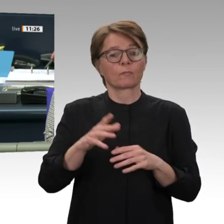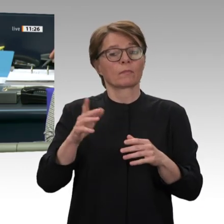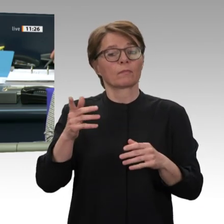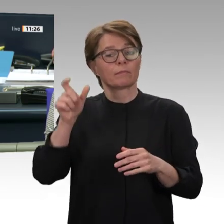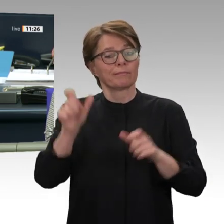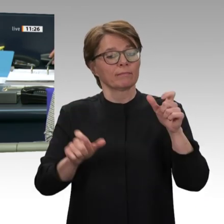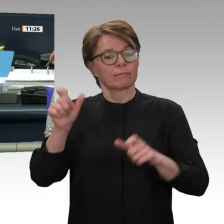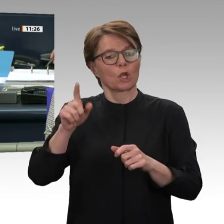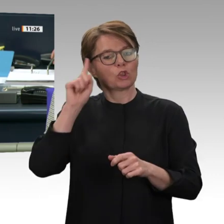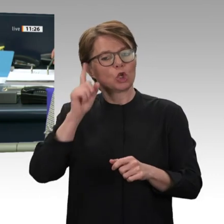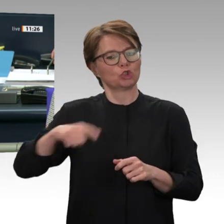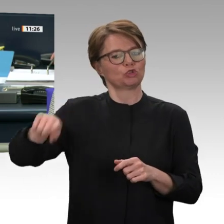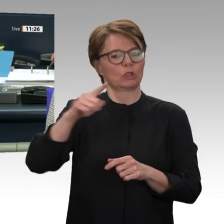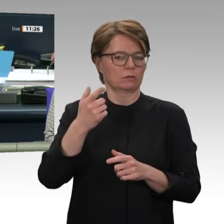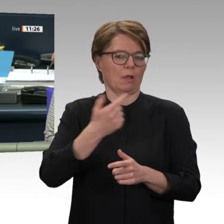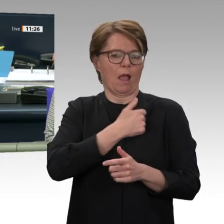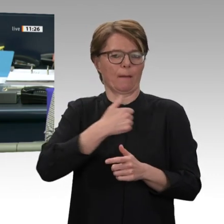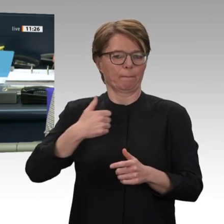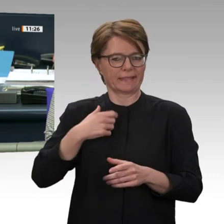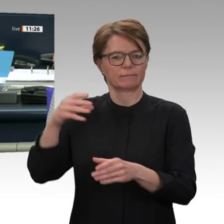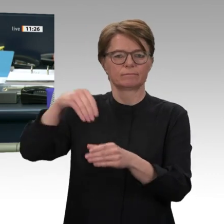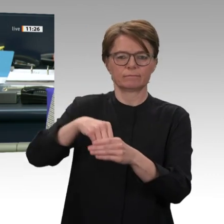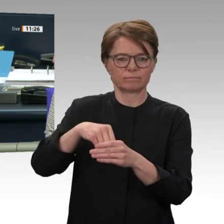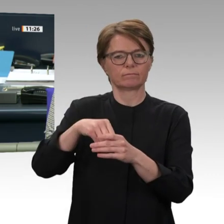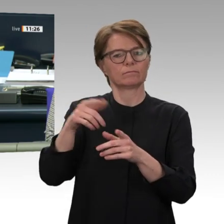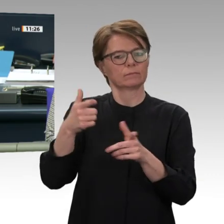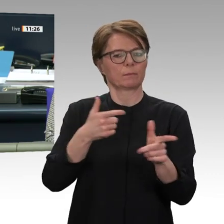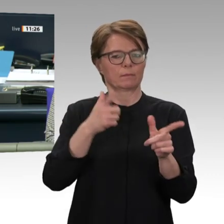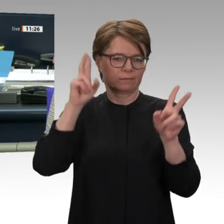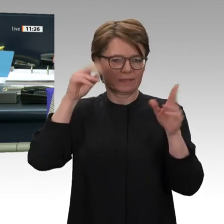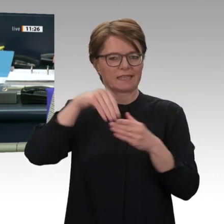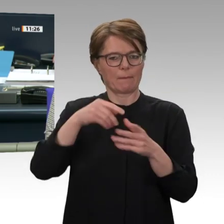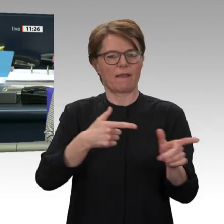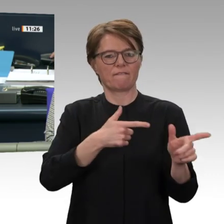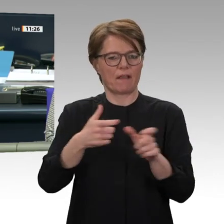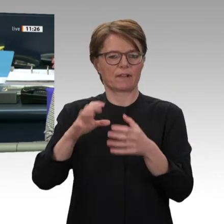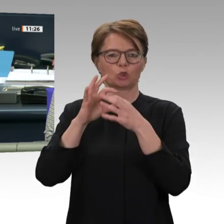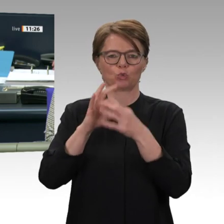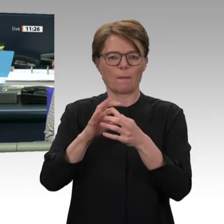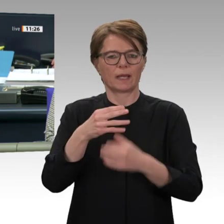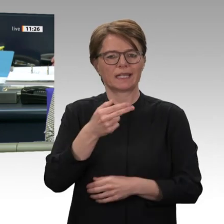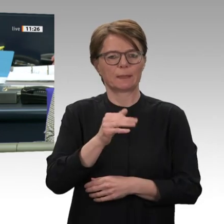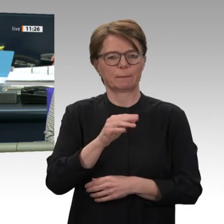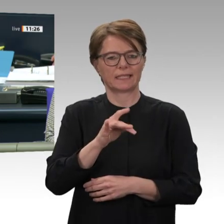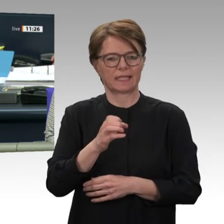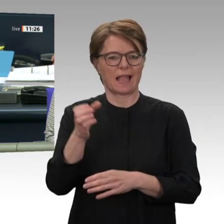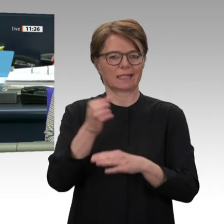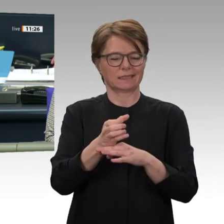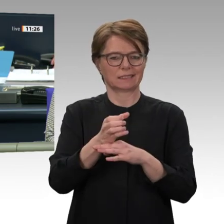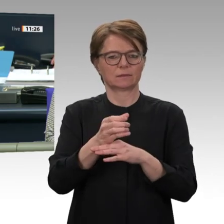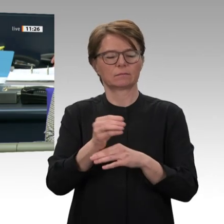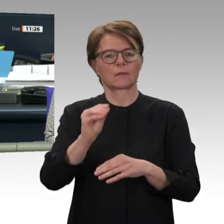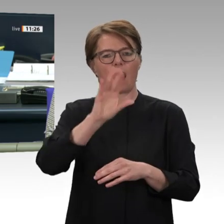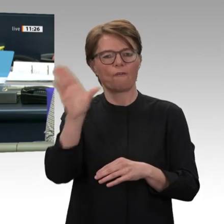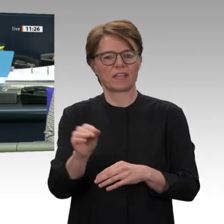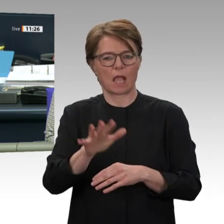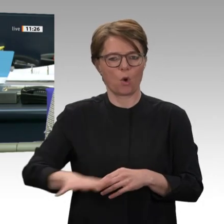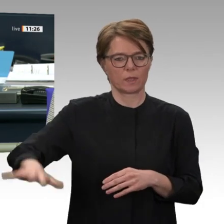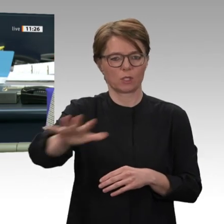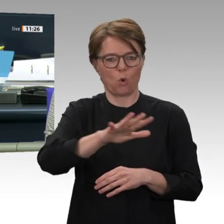dem UNAMID-Einsatz. Sowie, Beratung mehrerer Vorlagen zur Unterstützung des Transformationsprozesses